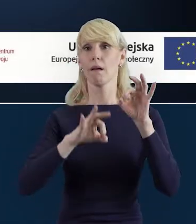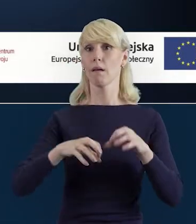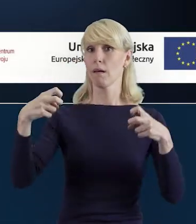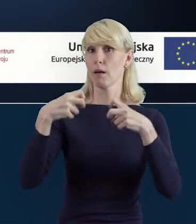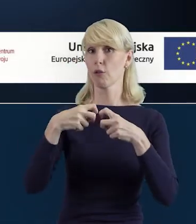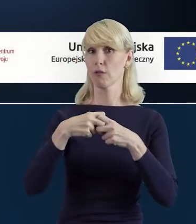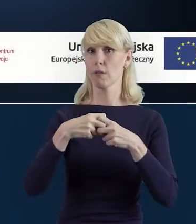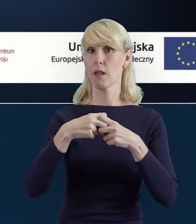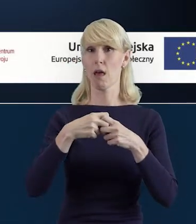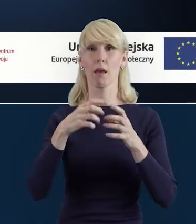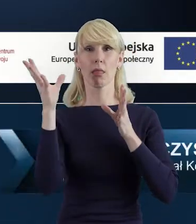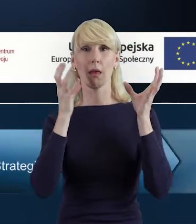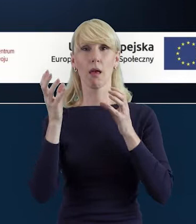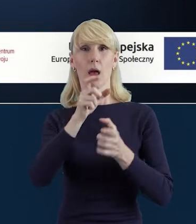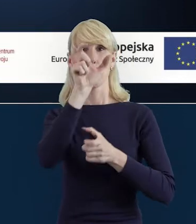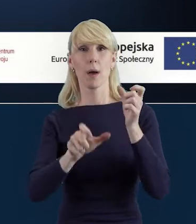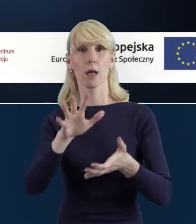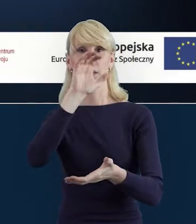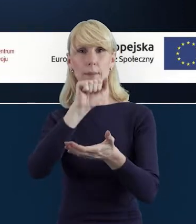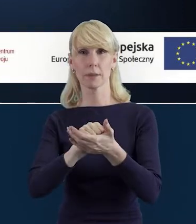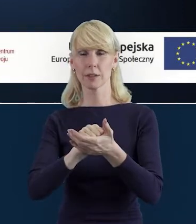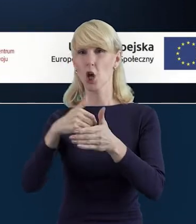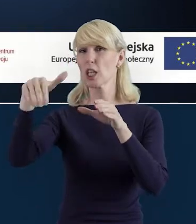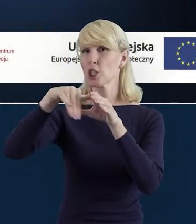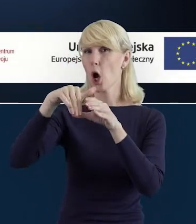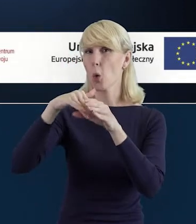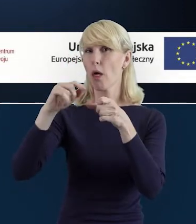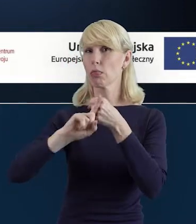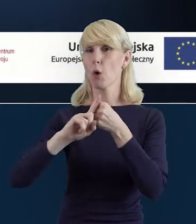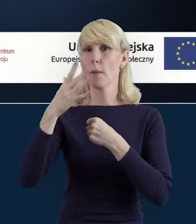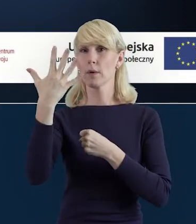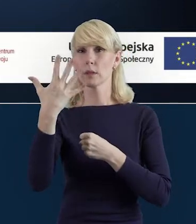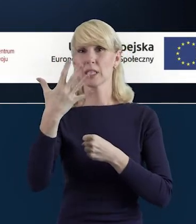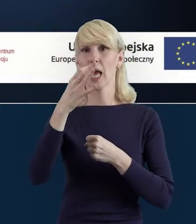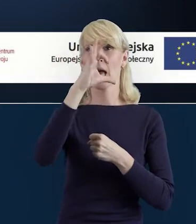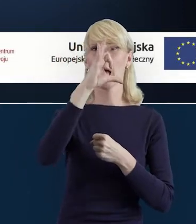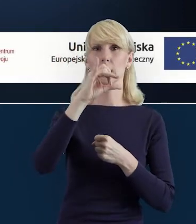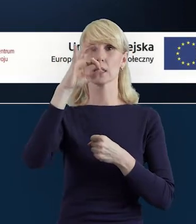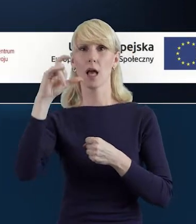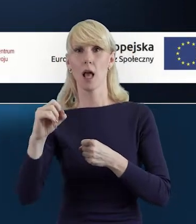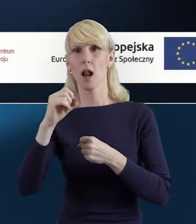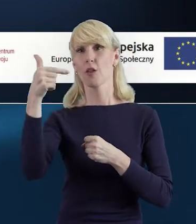Baza personelu, czyli zakładka numer 5 w systemie SL2014".